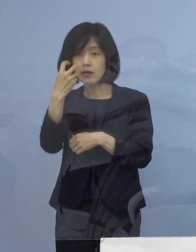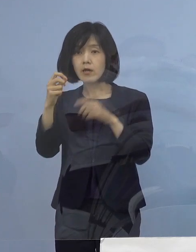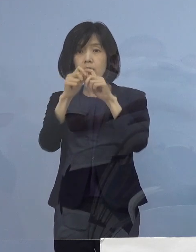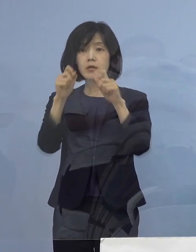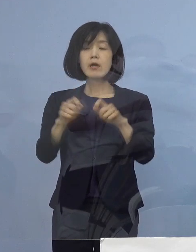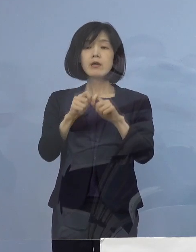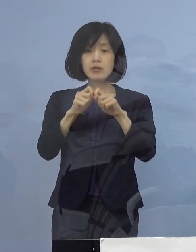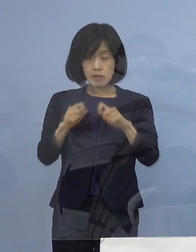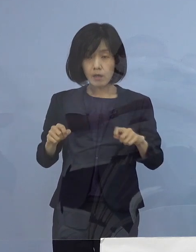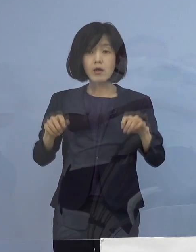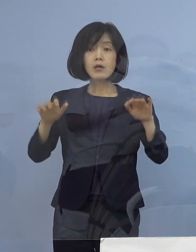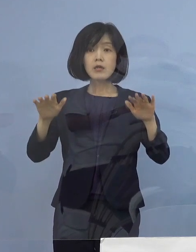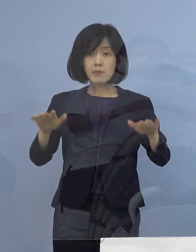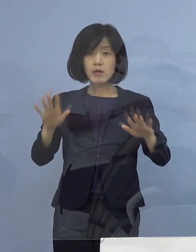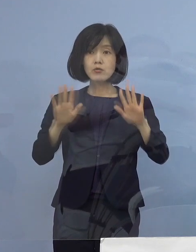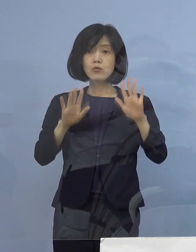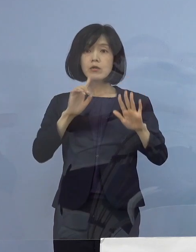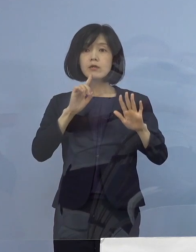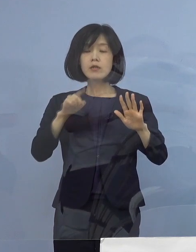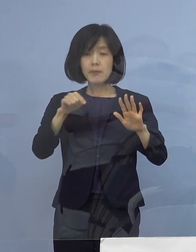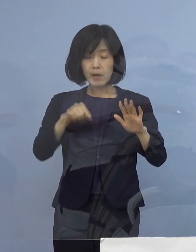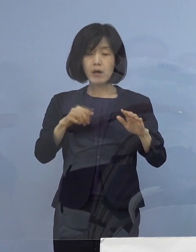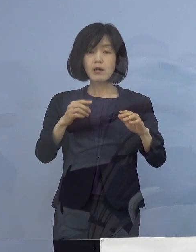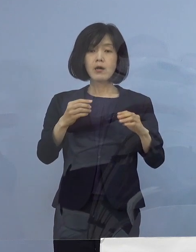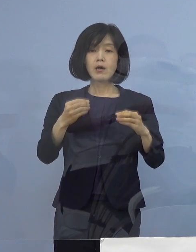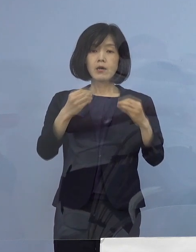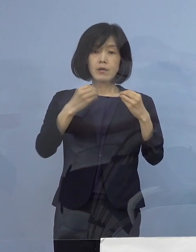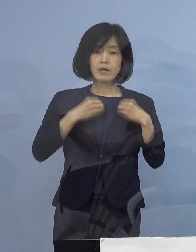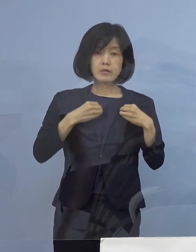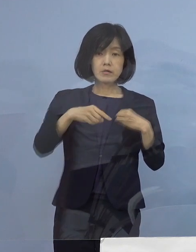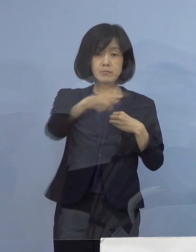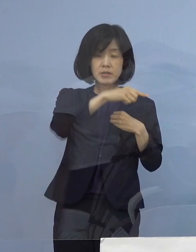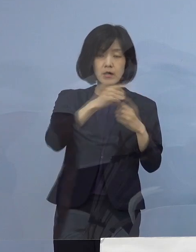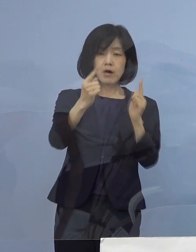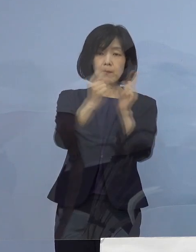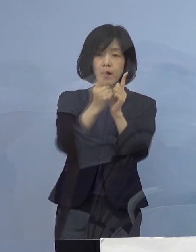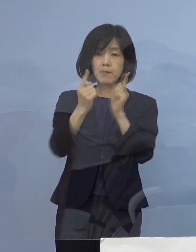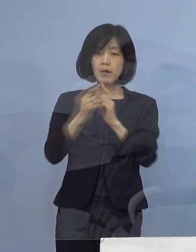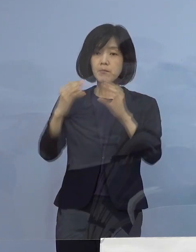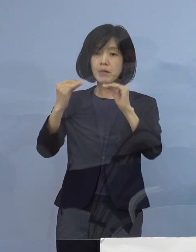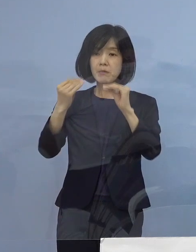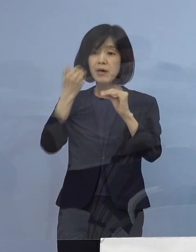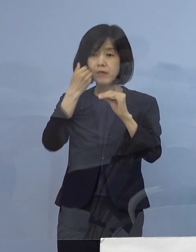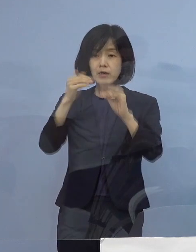現時点では陽性者と接触した方は 全て特定されていることから